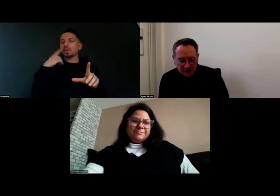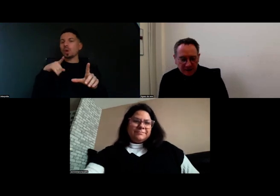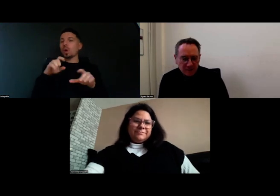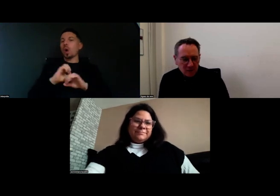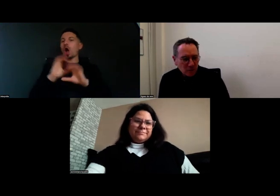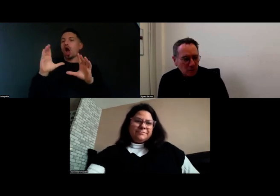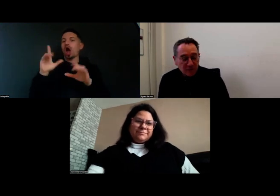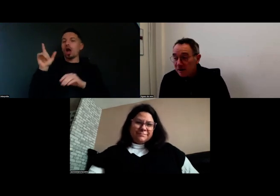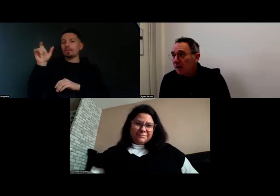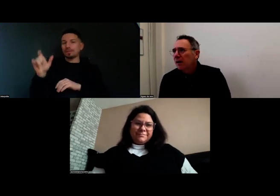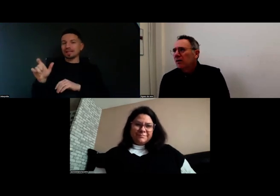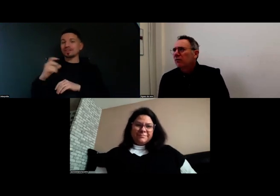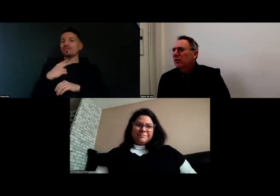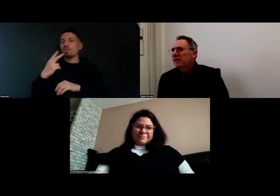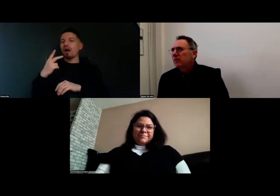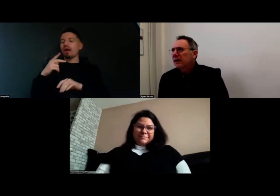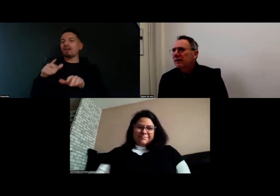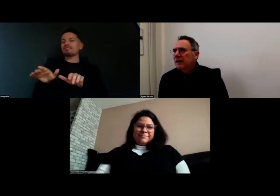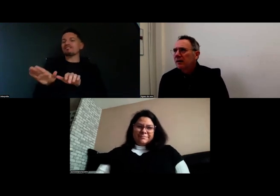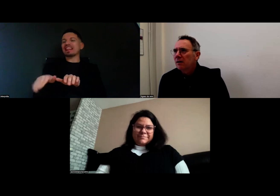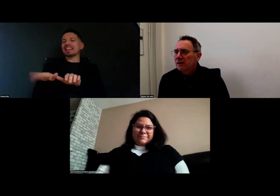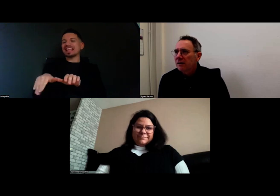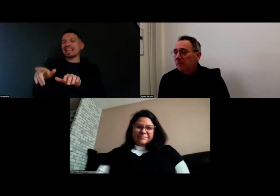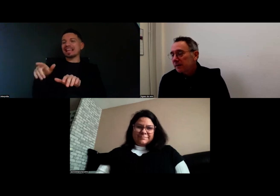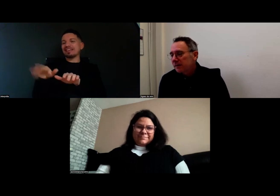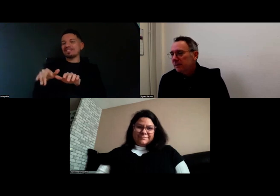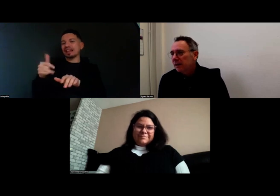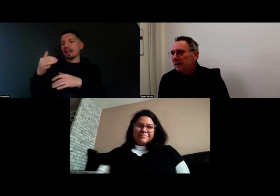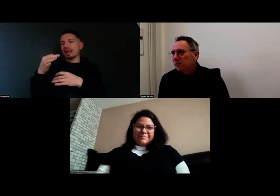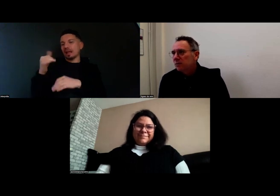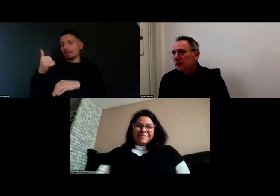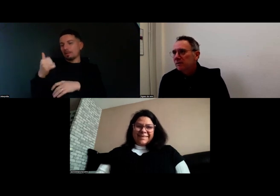était la voix off de Fanny que vous connaissez peut-être, qui avait participé à l'interview.